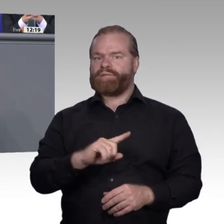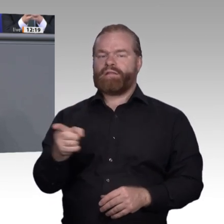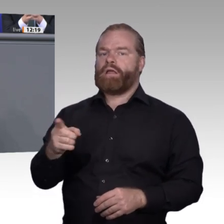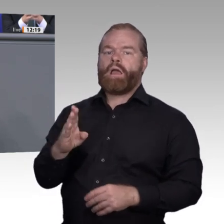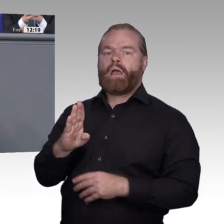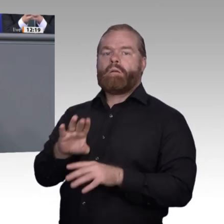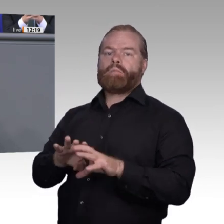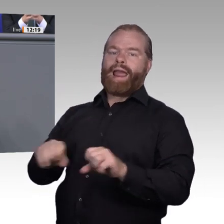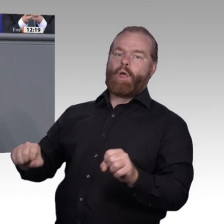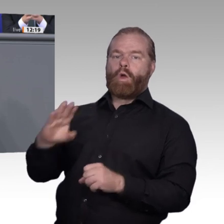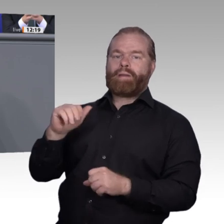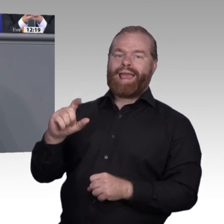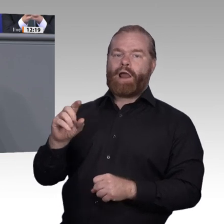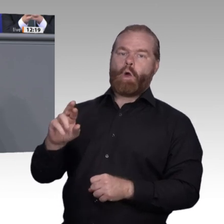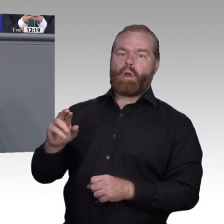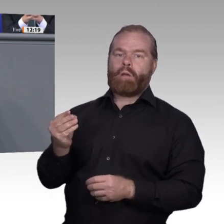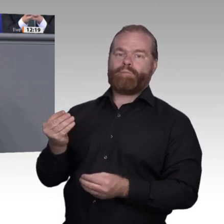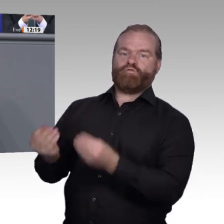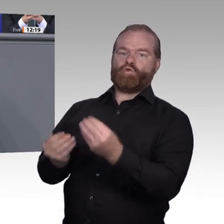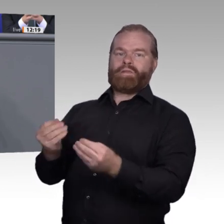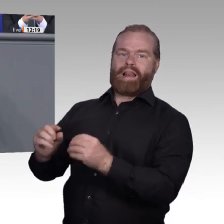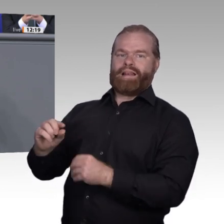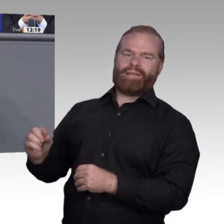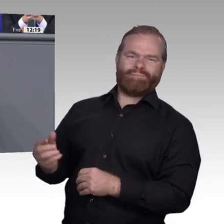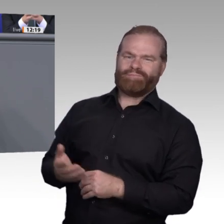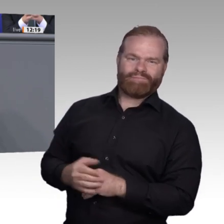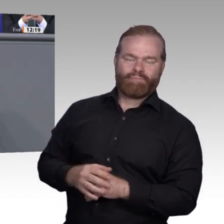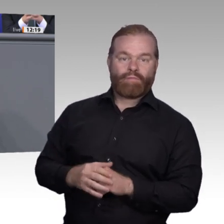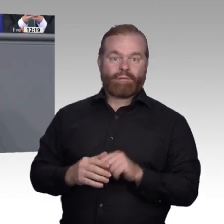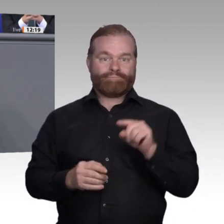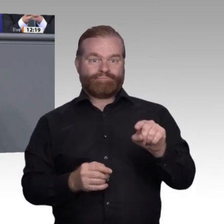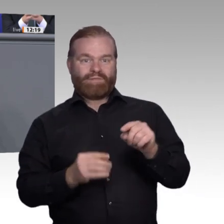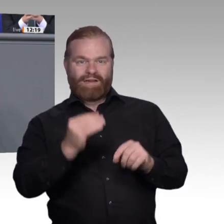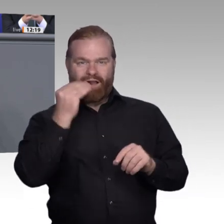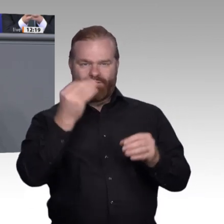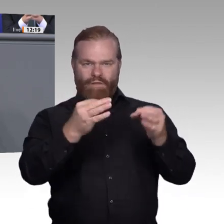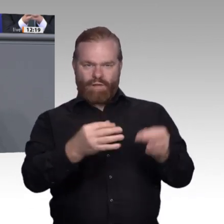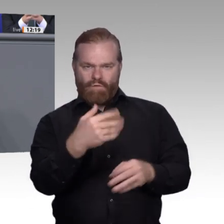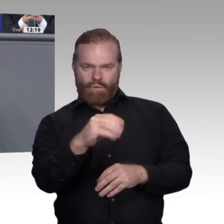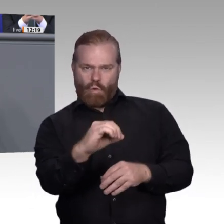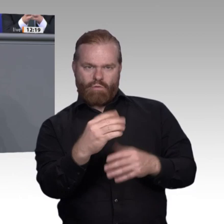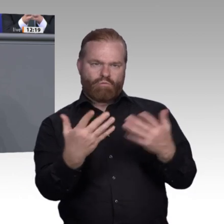Drittens. Wir brauchen eine Digitalisierungskomponente für jeden Beruf, schnell neue Berufsbilder: